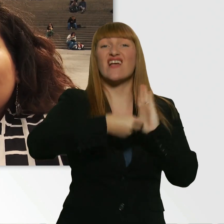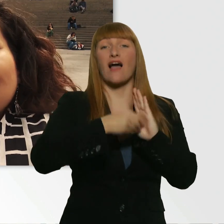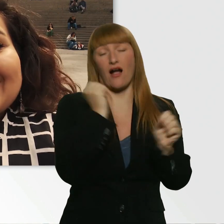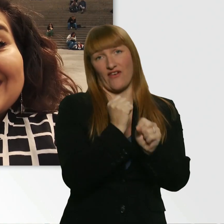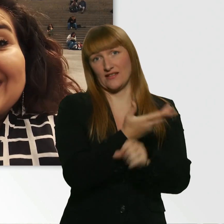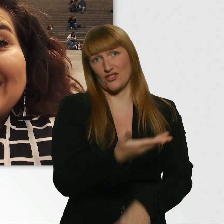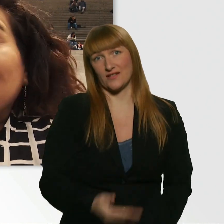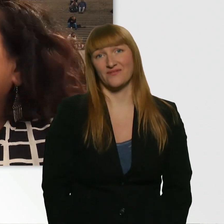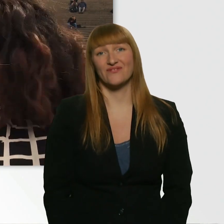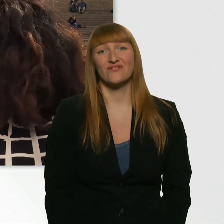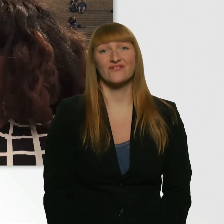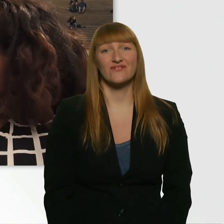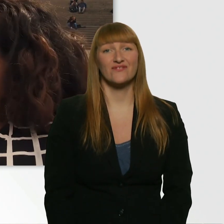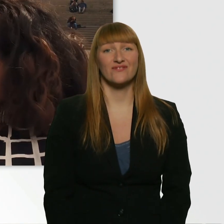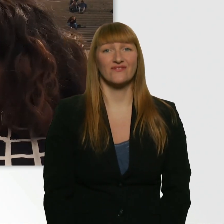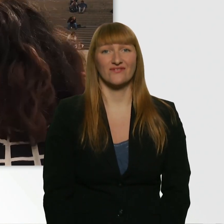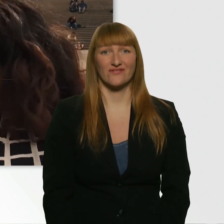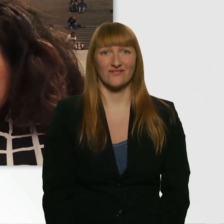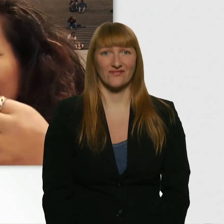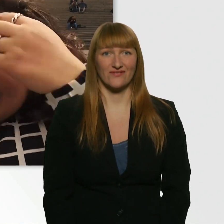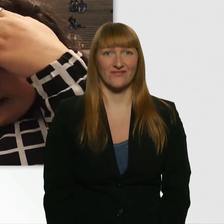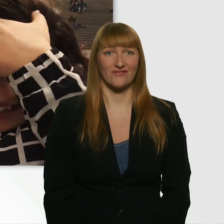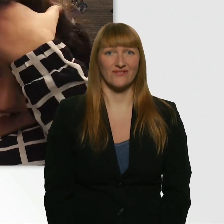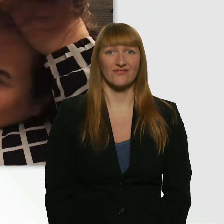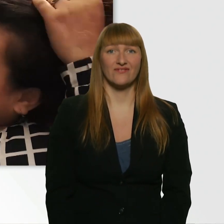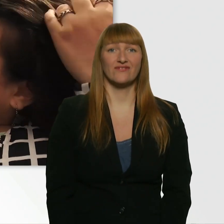Okay. Okay. Ich werds versuchen. Ich geb mein Bestes.